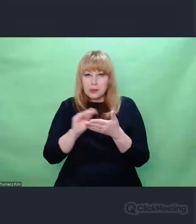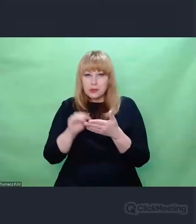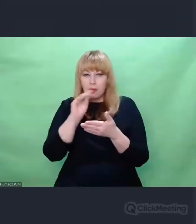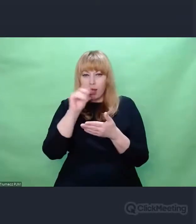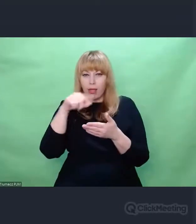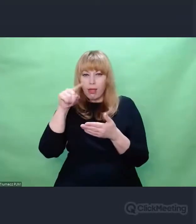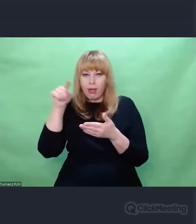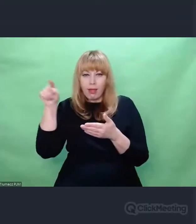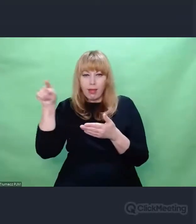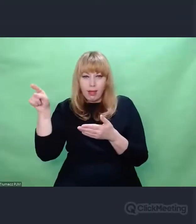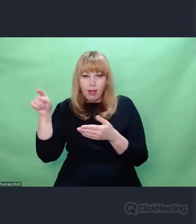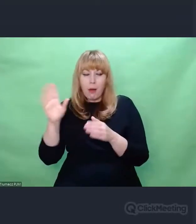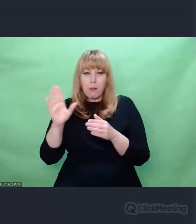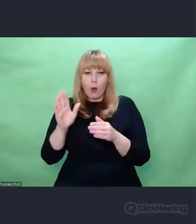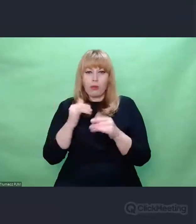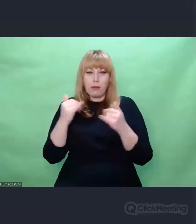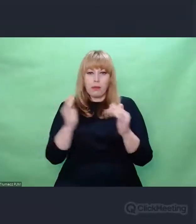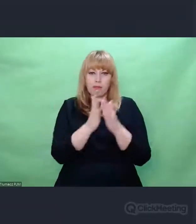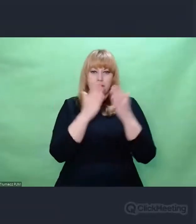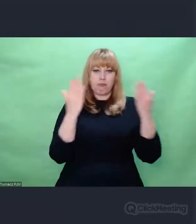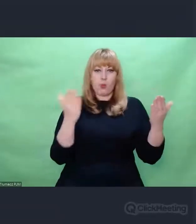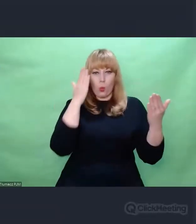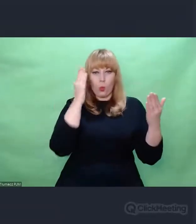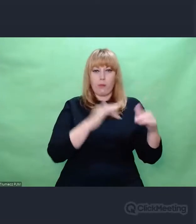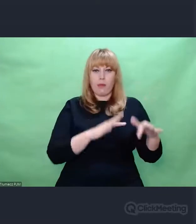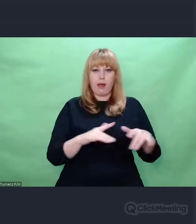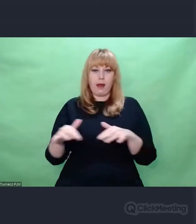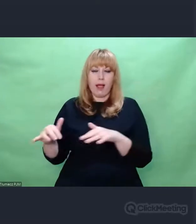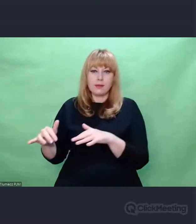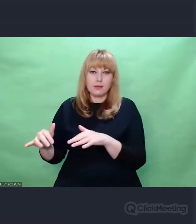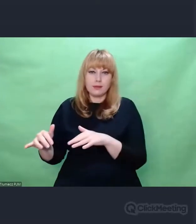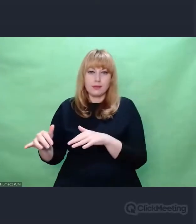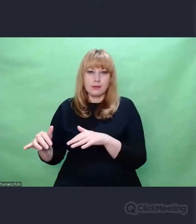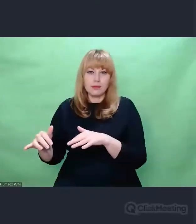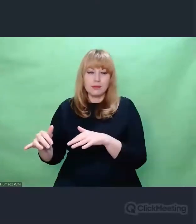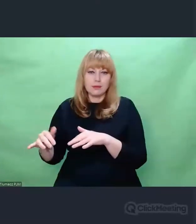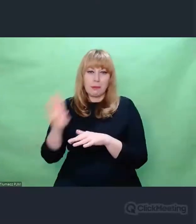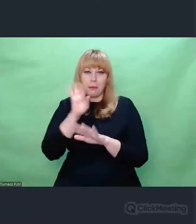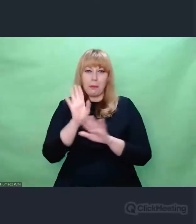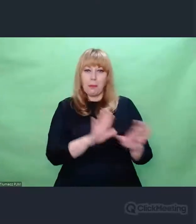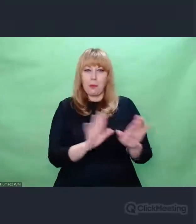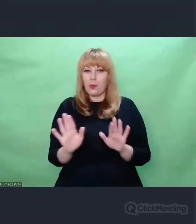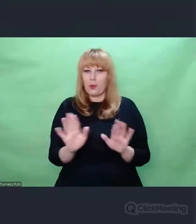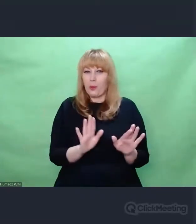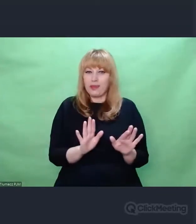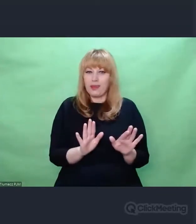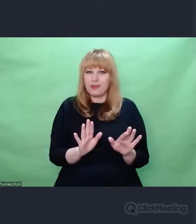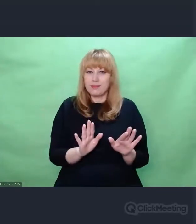od strony tych, którzy szyfrowali, tworzyło pewną przestrzeń gry,